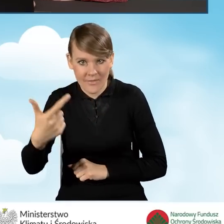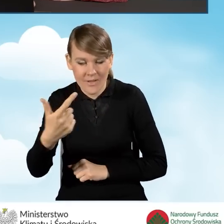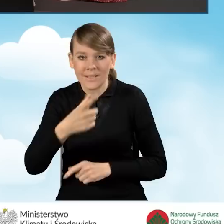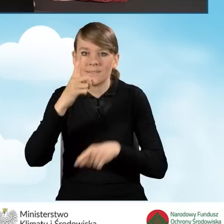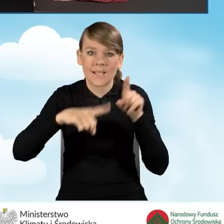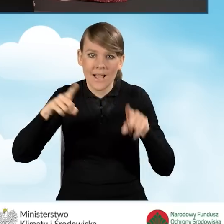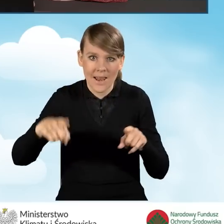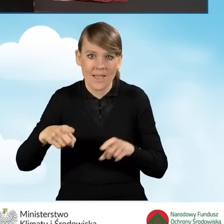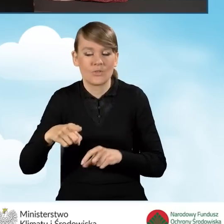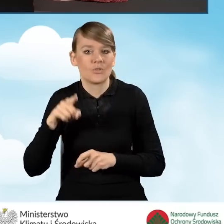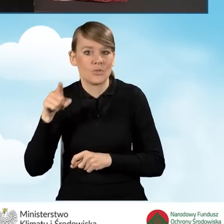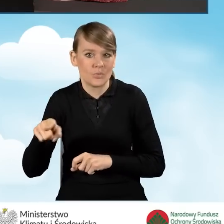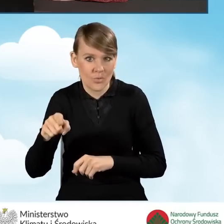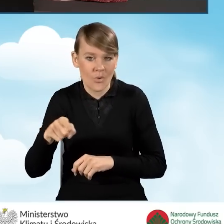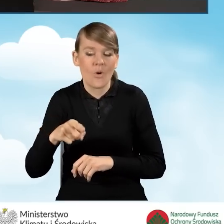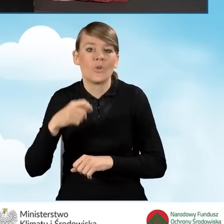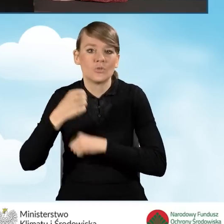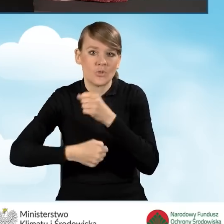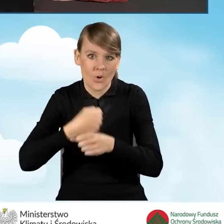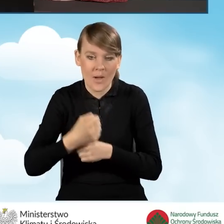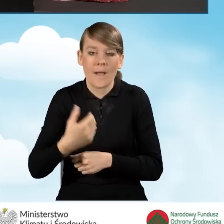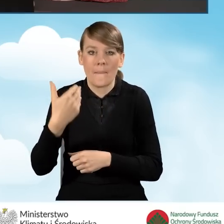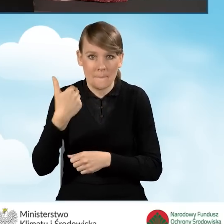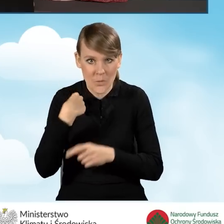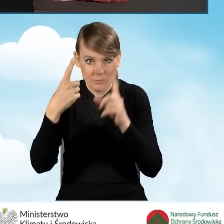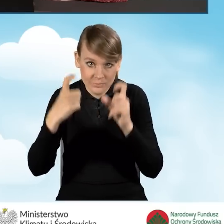w zależności od tego, czy przedsięwzięcie zostało, czy też nie zostało rozpoczęte.